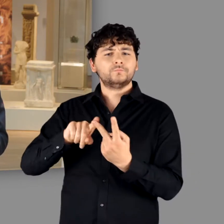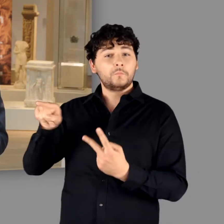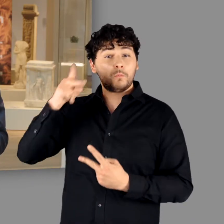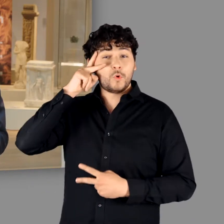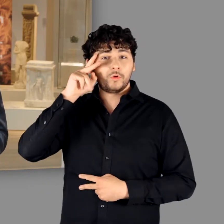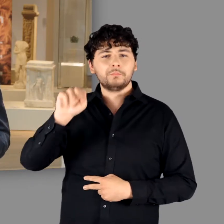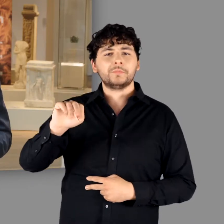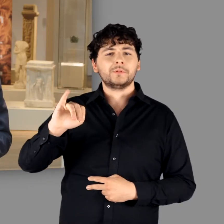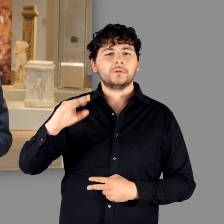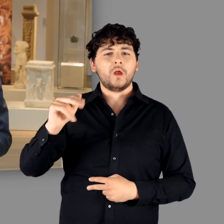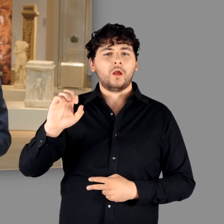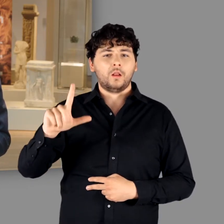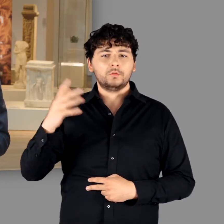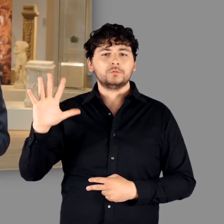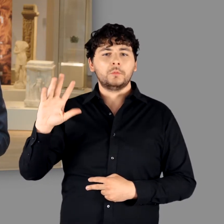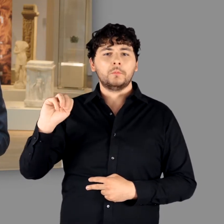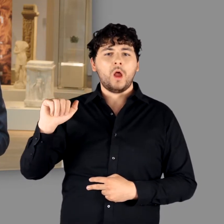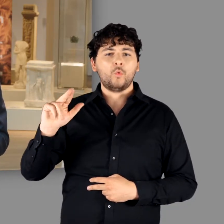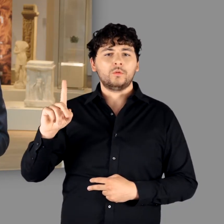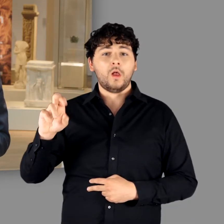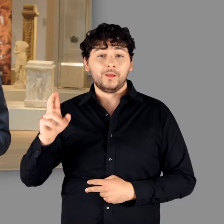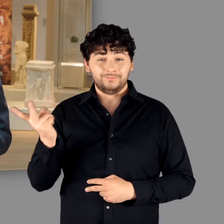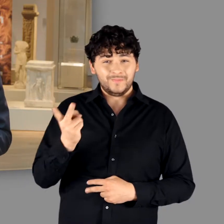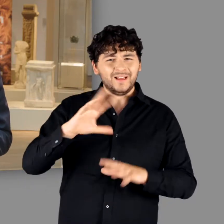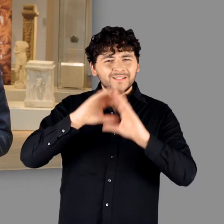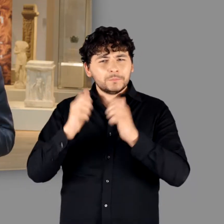In ihren Händen lag die Gesamtleitung des Ausstellungsvorhabens.